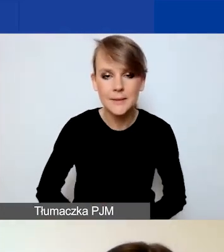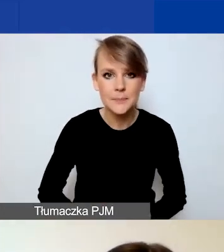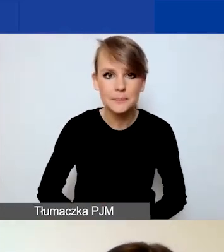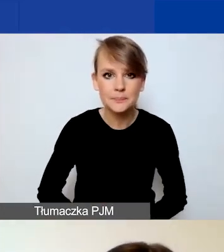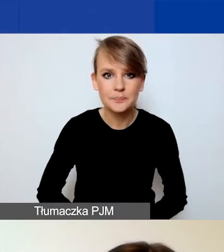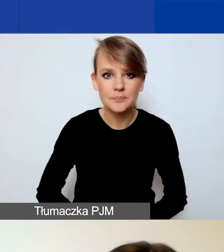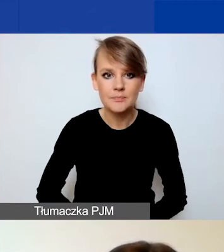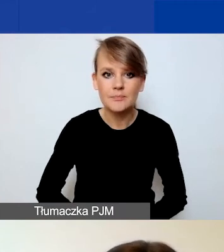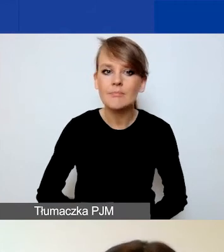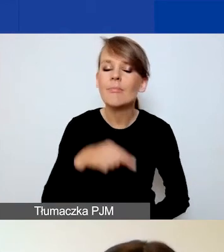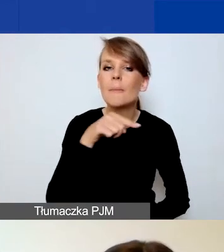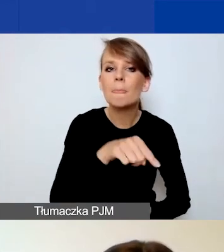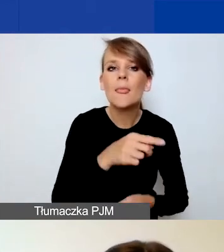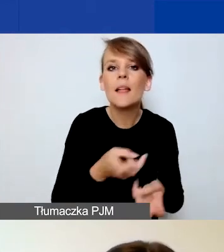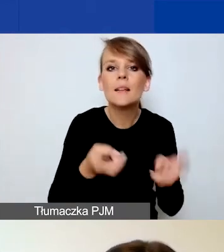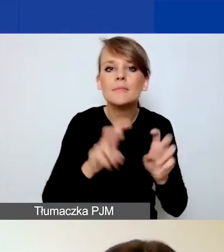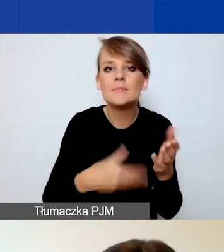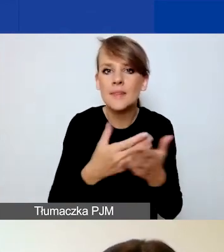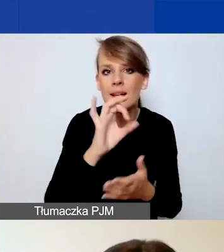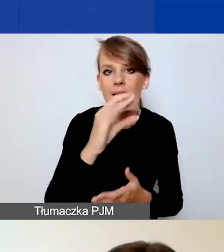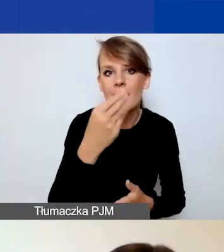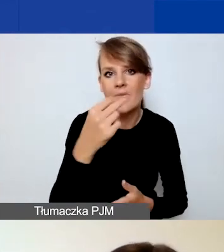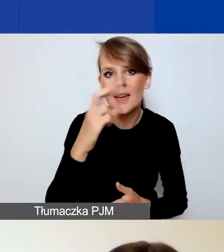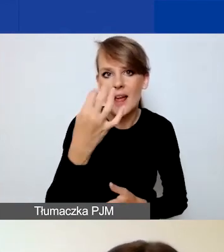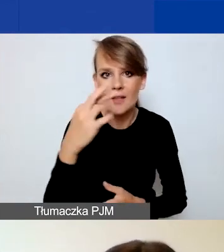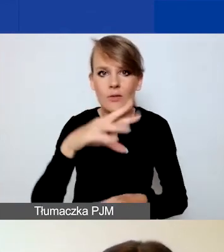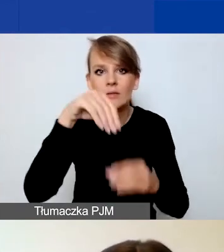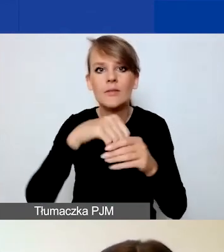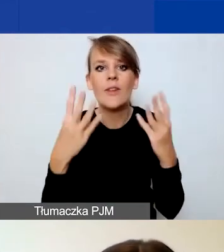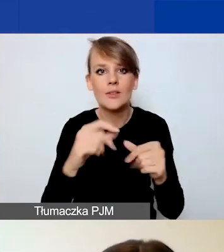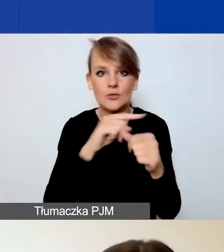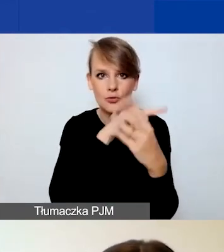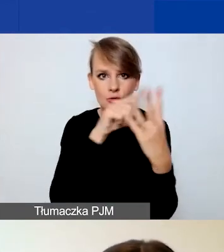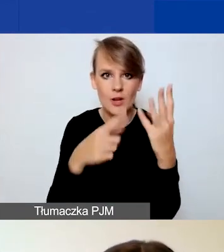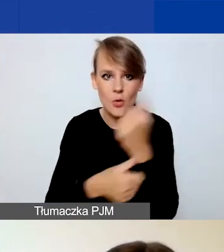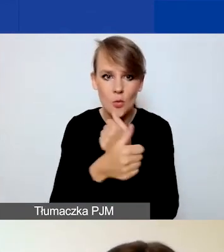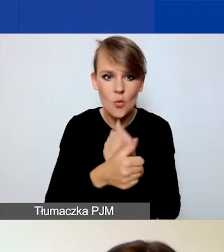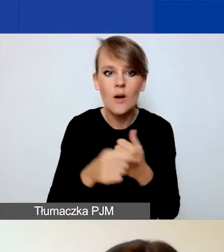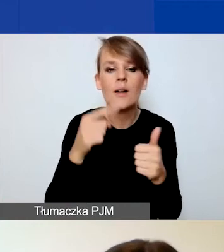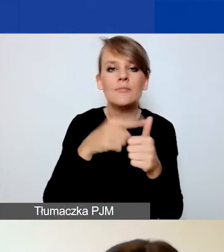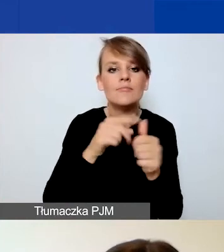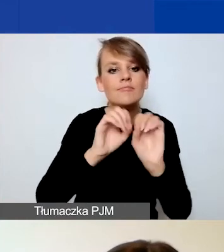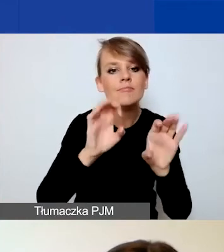to szczególnie polecam państwa uwadze cztery dokumenty: instrukcję składania wniosku w Generatorze, formularz wniosku,